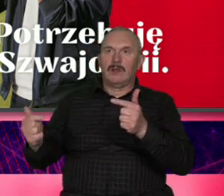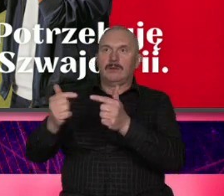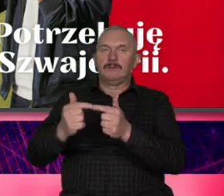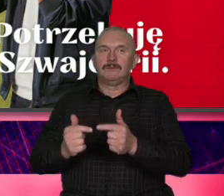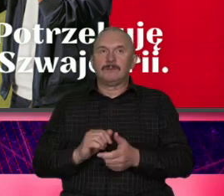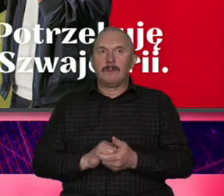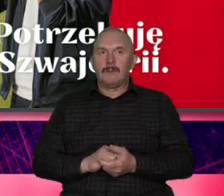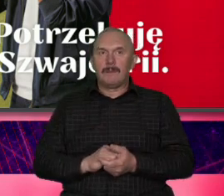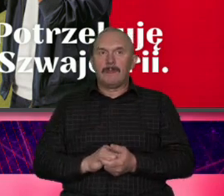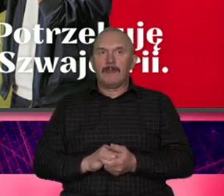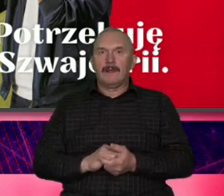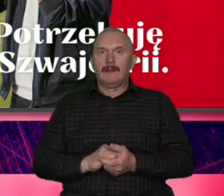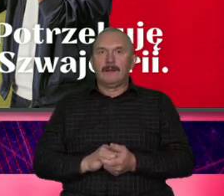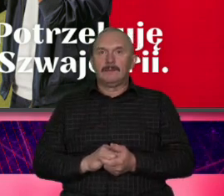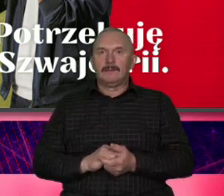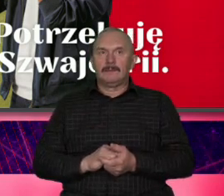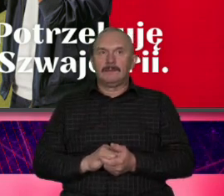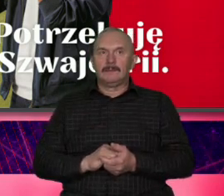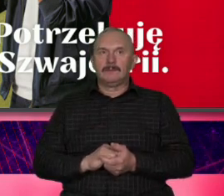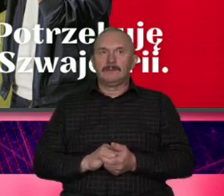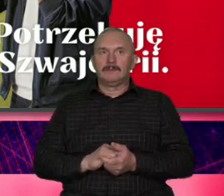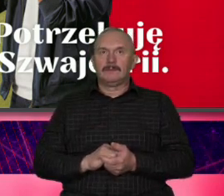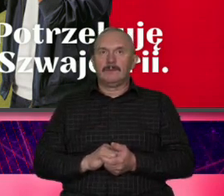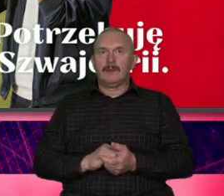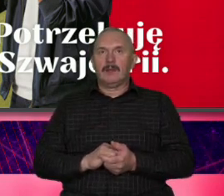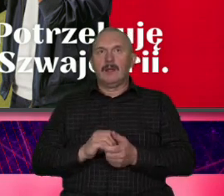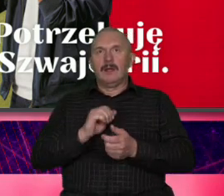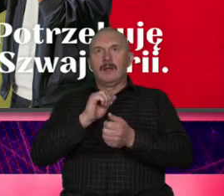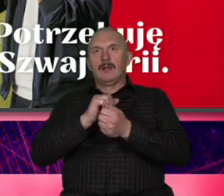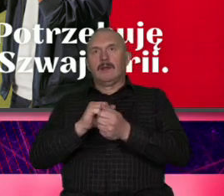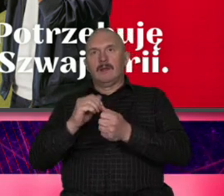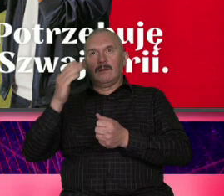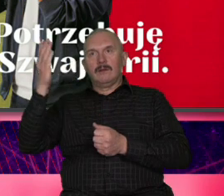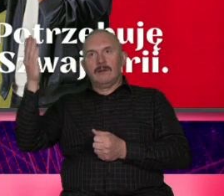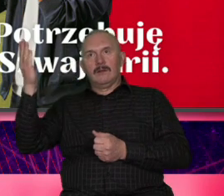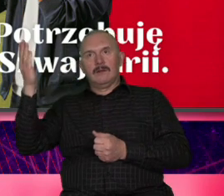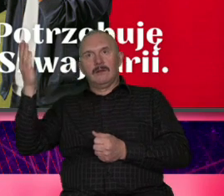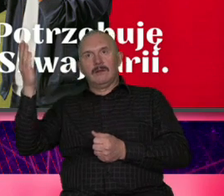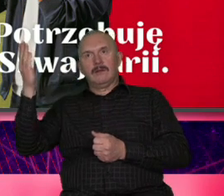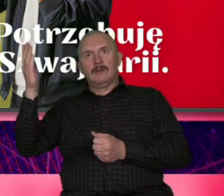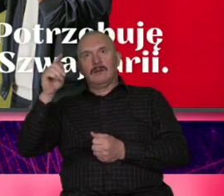jest dużo Proszę bardzo i w zimie i w lecie i produktowo i wizerunkowo proszę